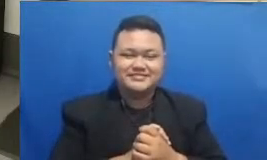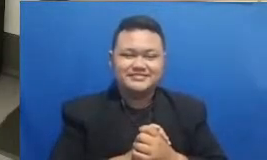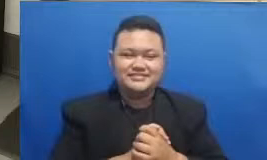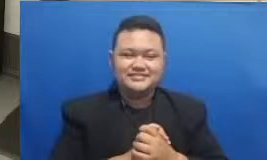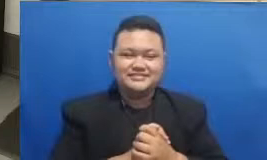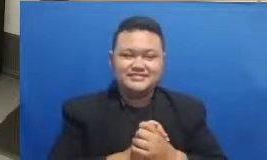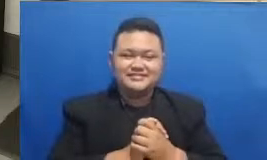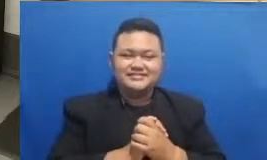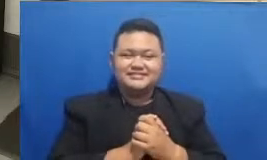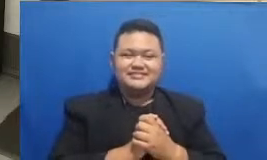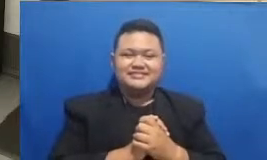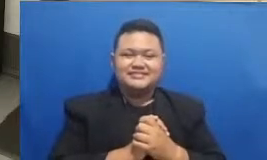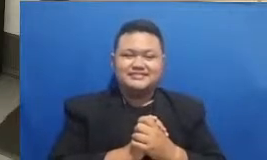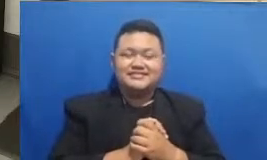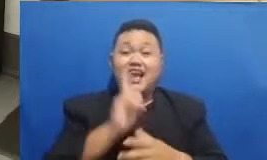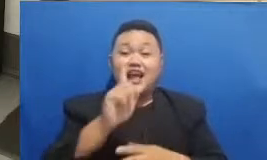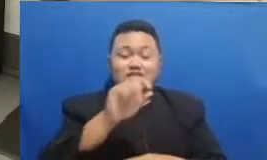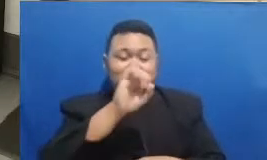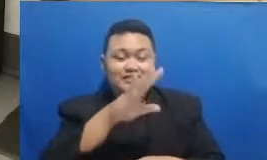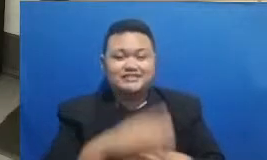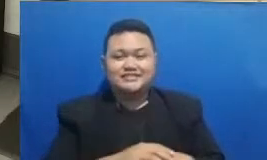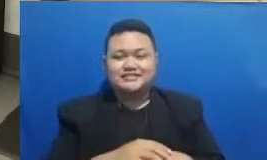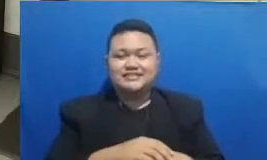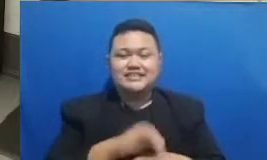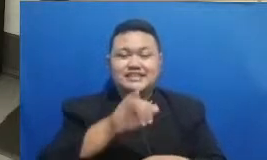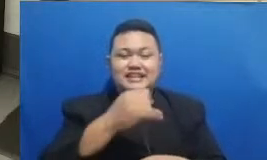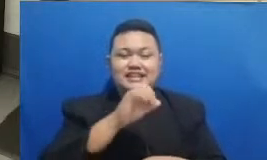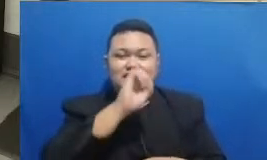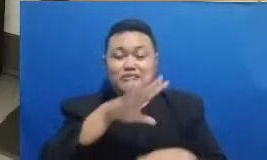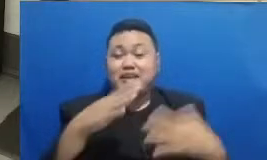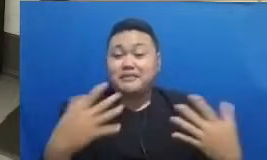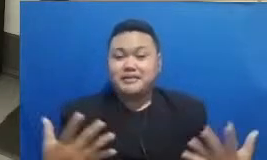tunggu sebentar bapaknya tunggu kita kita kasih jawabannya dulu ya pakai yang teman-teman juga